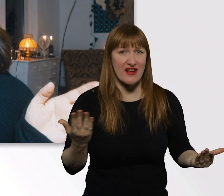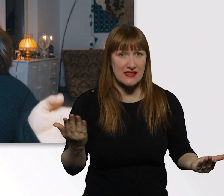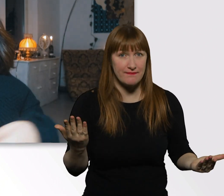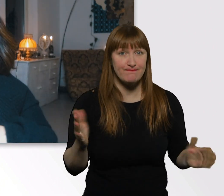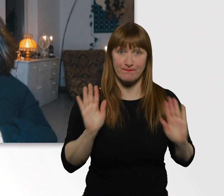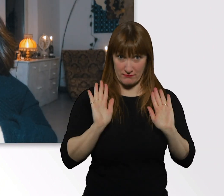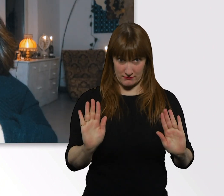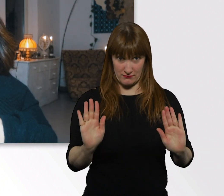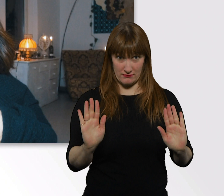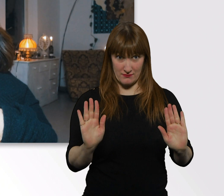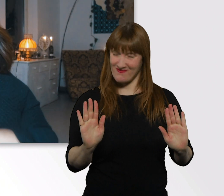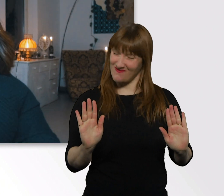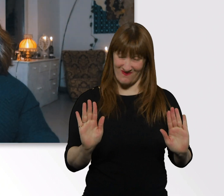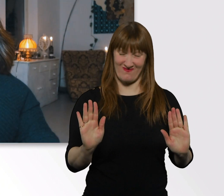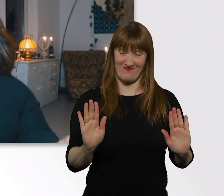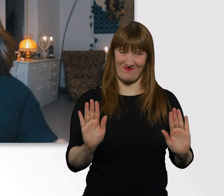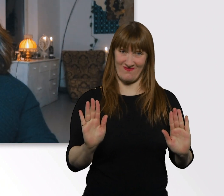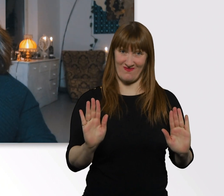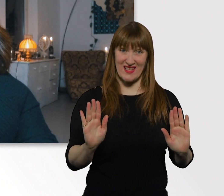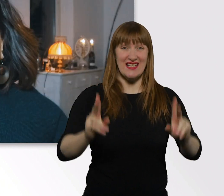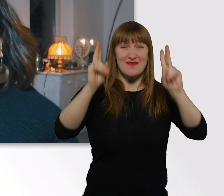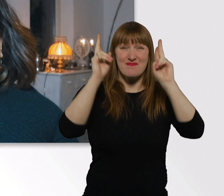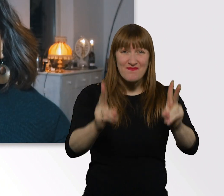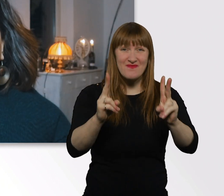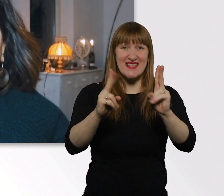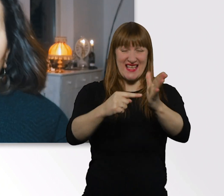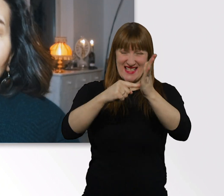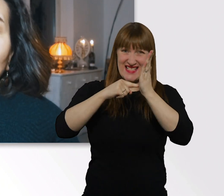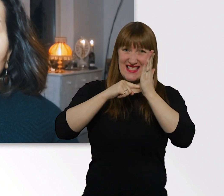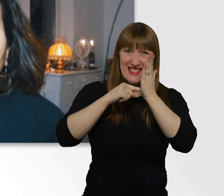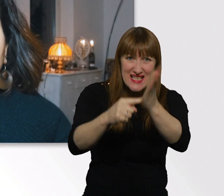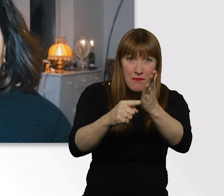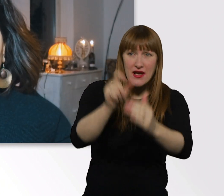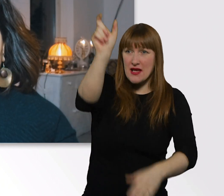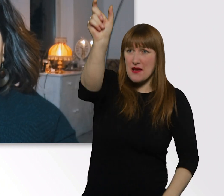es gibt leider keine Tipps für den Umgang mit Menschen mit Behinderung.